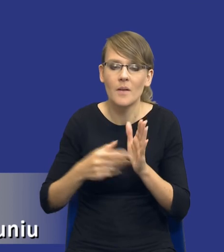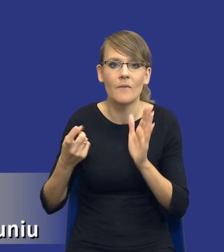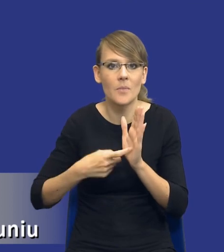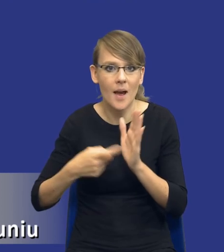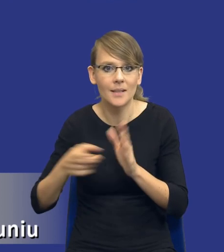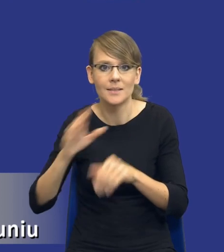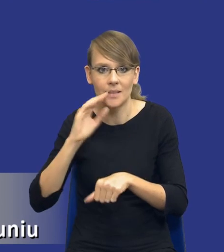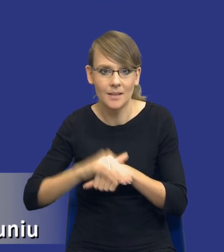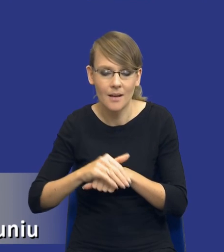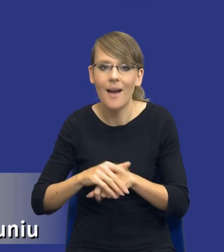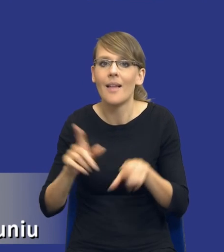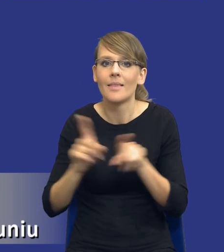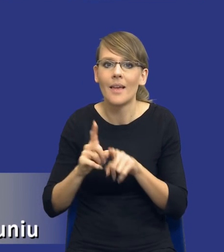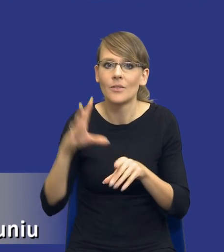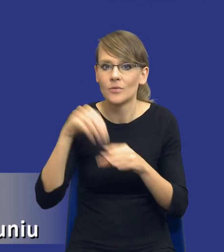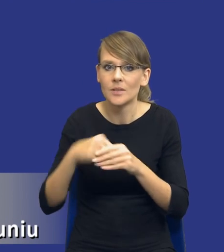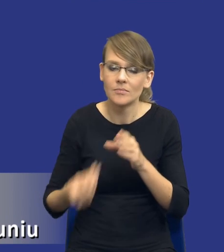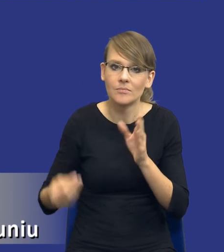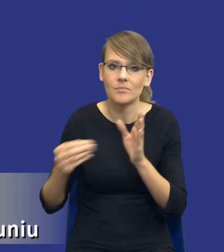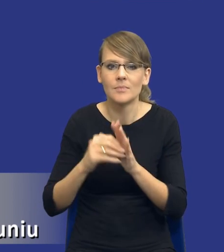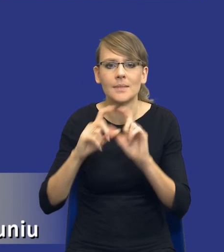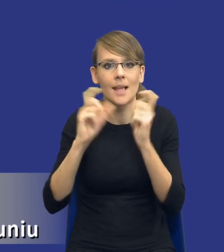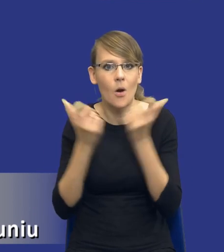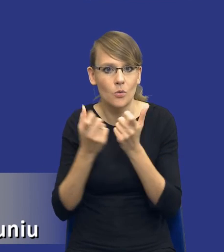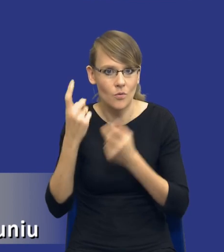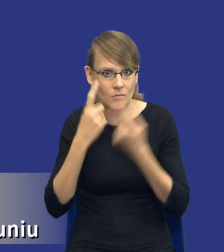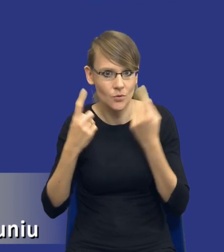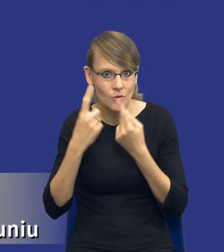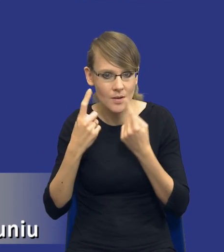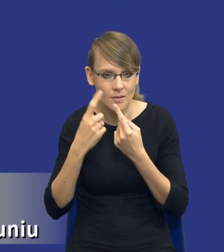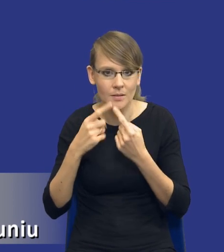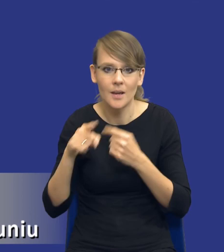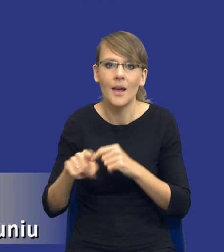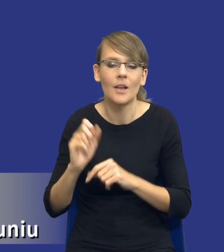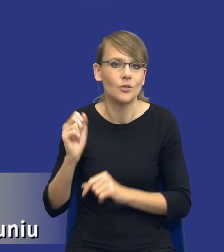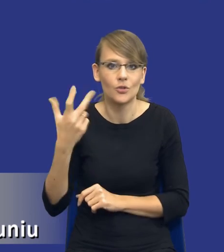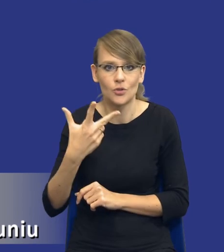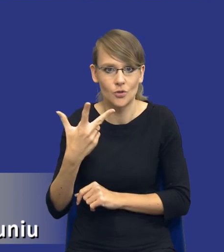ona wprowadza pewną całościową koncepcję, taką trójelementową, gdzie mamy